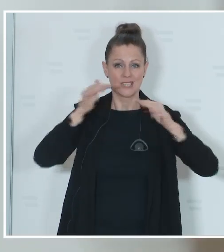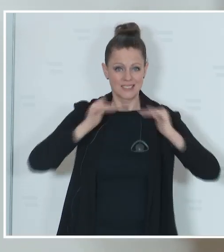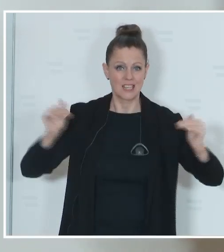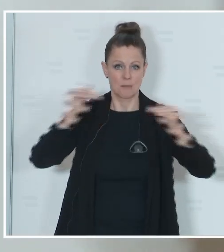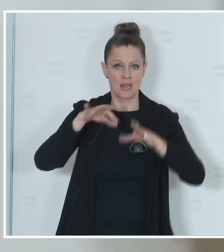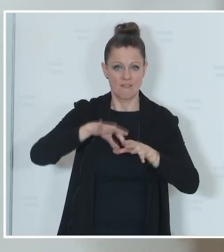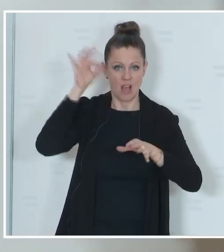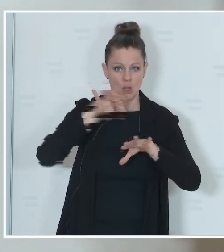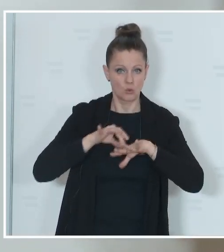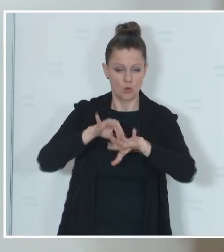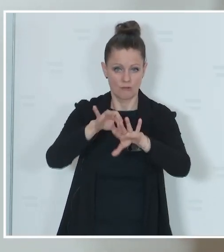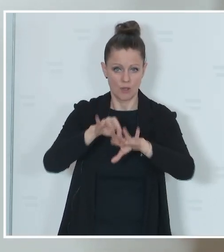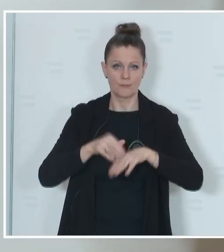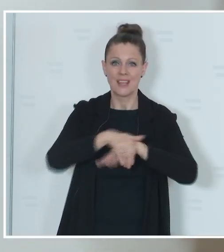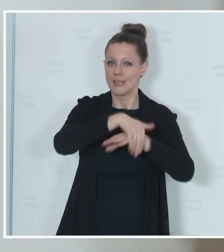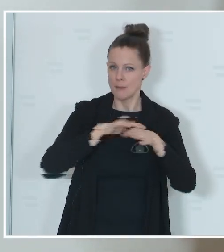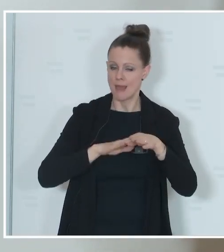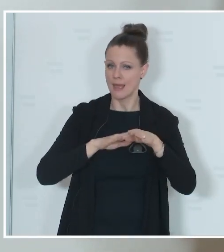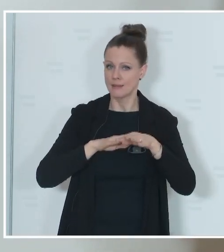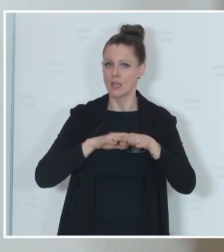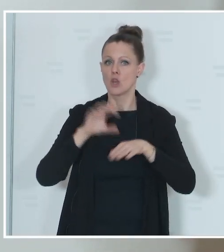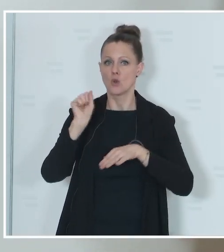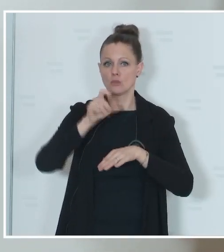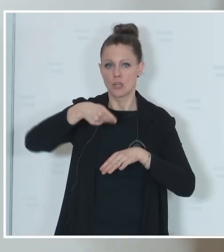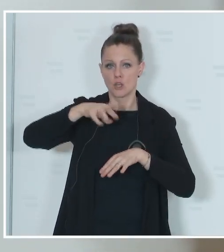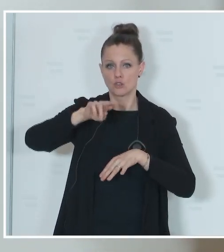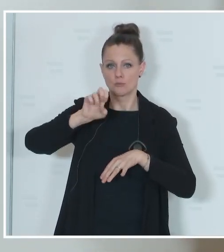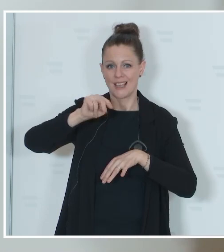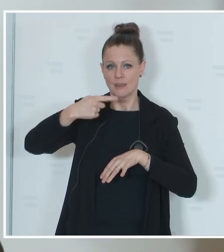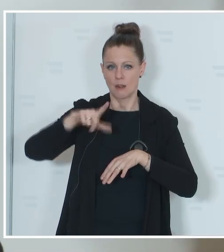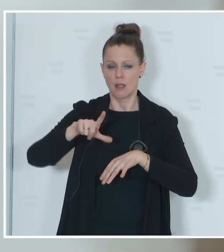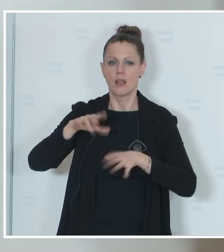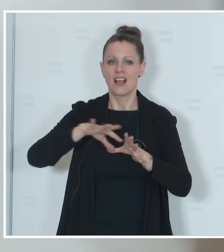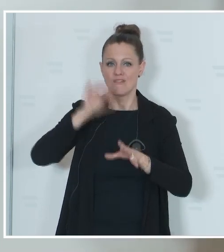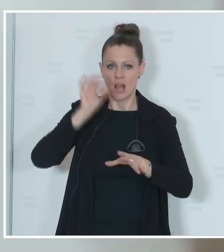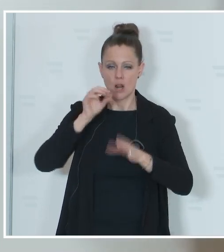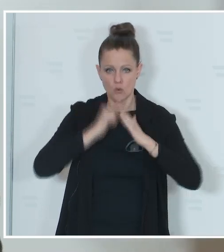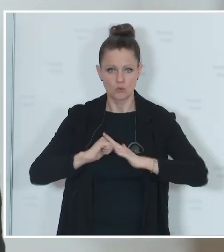Gemeinden und die Sprengeln dabei unterstützen. So wird es, wie auch zuletzt, vier Wochen vor